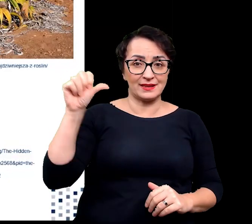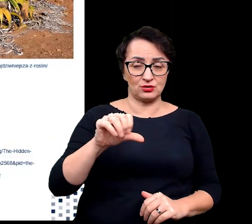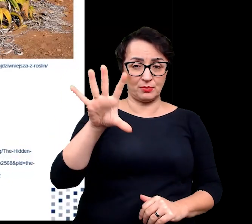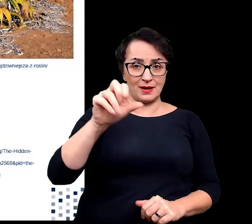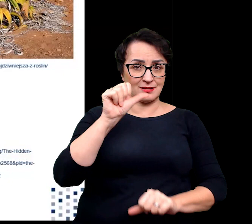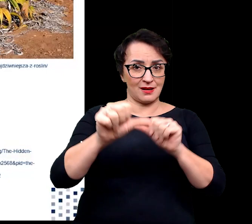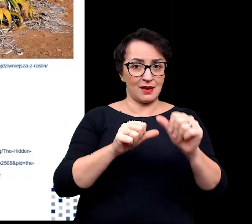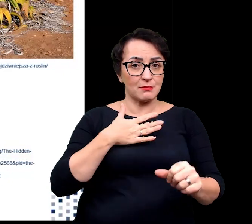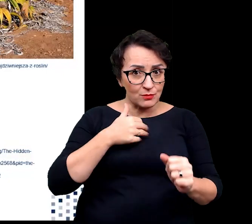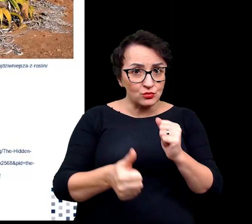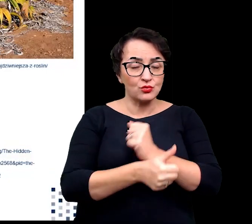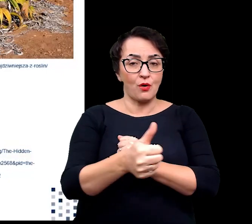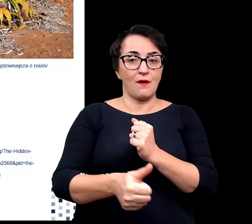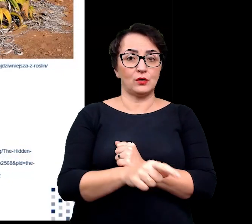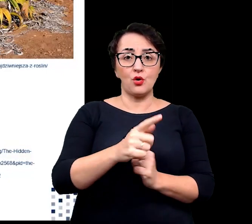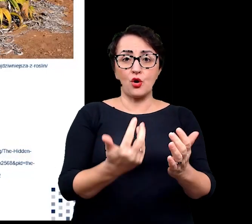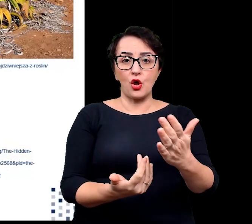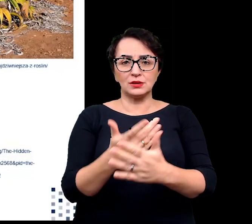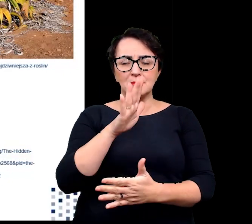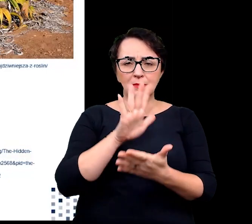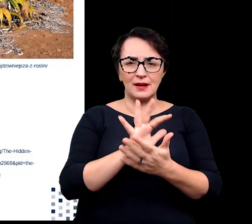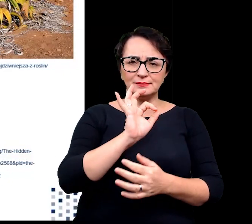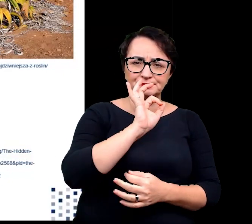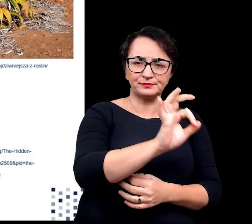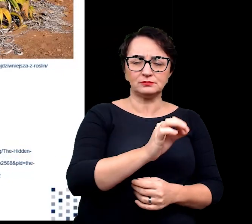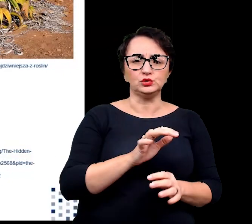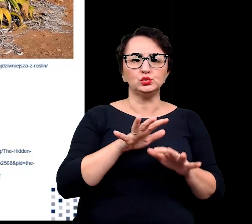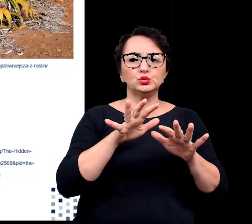roślina ta charakteryzuje się licznymi i gęsto rozsianymi szparkami